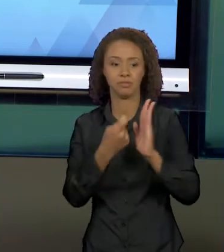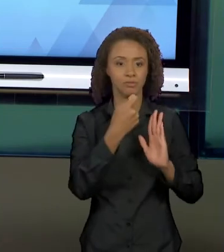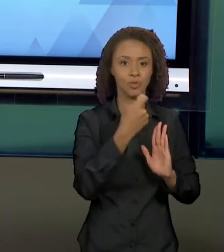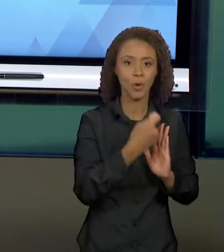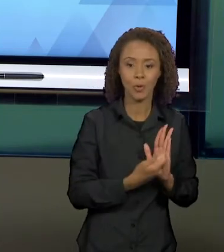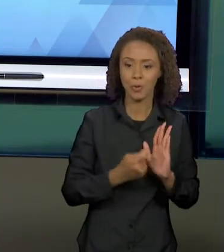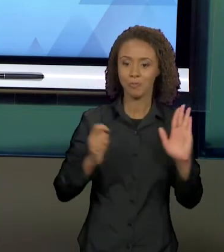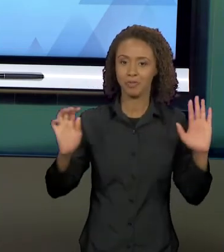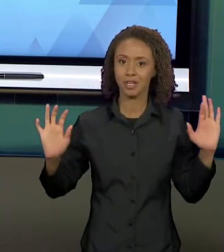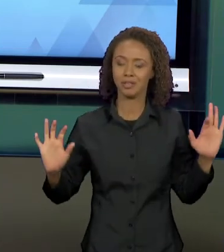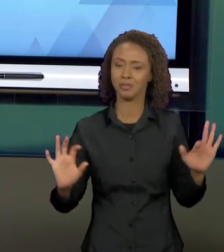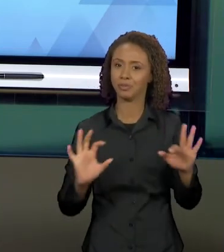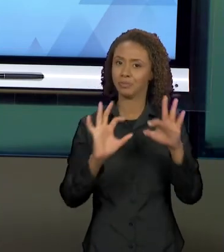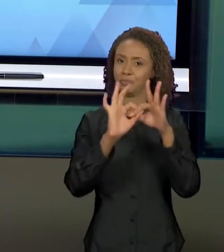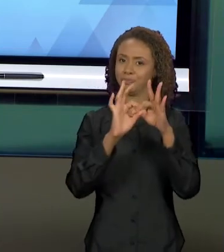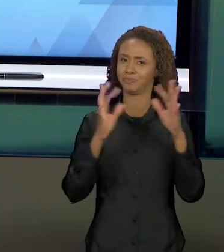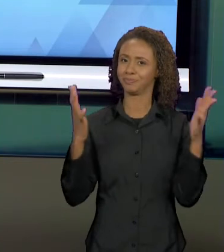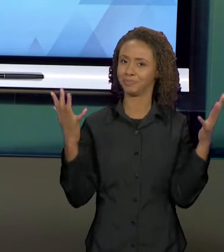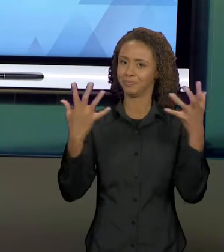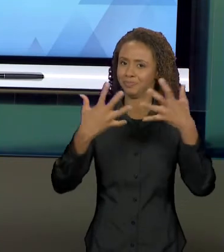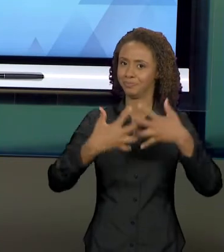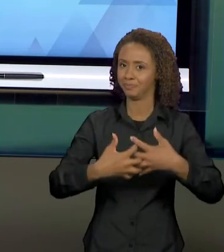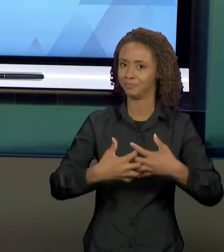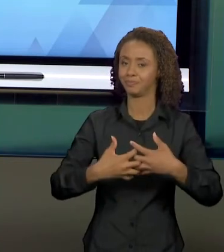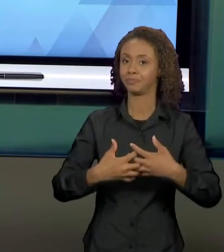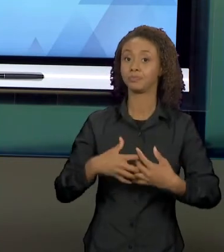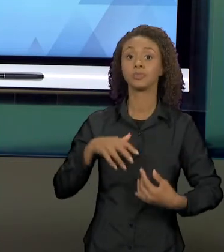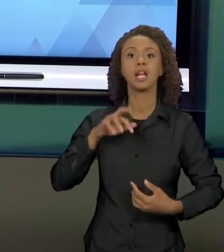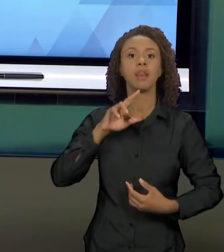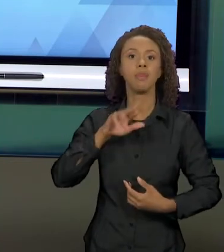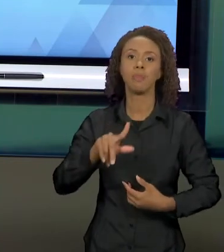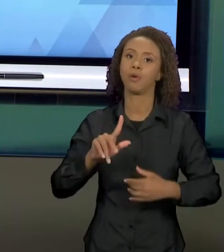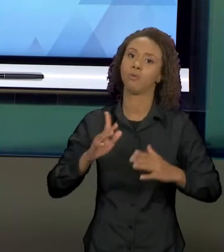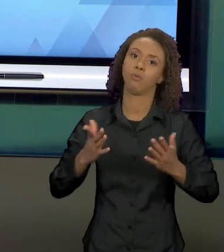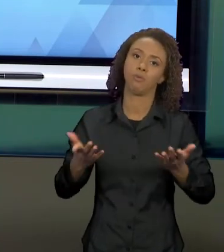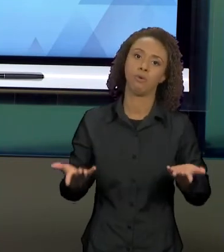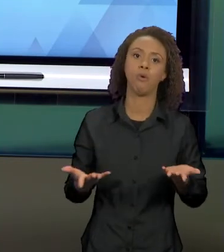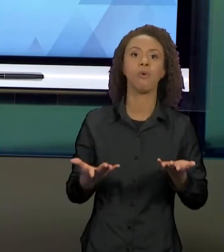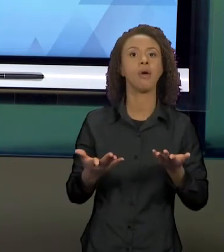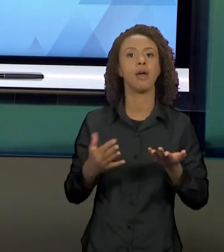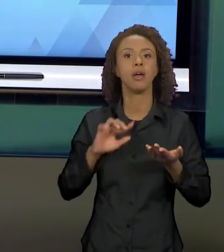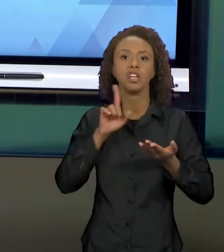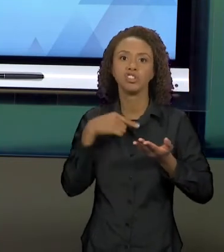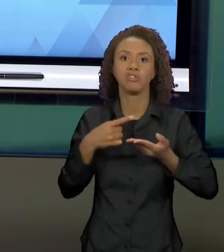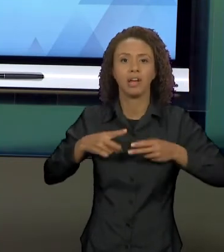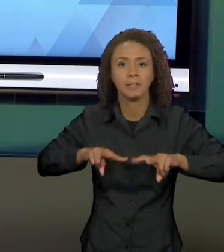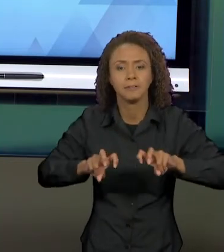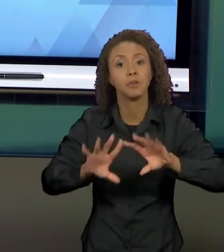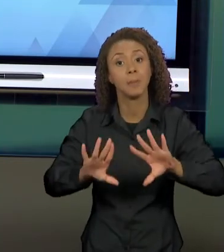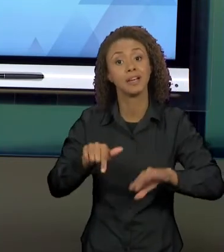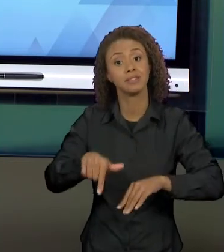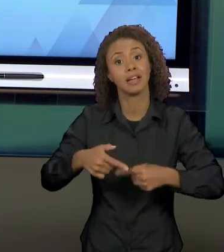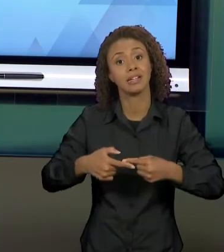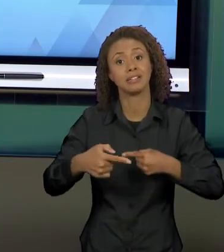TIPO DE TEXTO, MAS COMO ESSE É O FOCO DA NOSSA SEMANA DE ESTUDOS, ENTÃO EU VOU MOSTRAR PRA VOCÊS